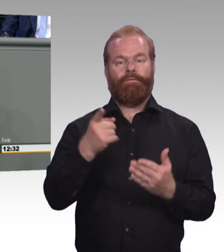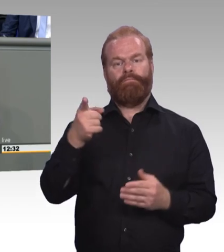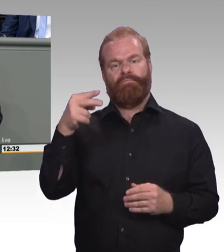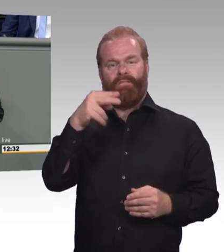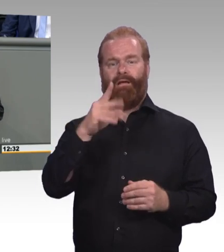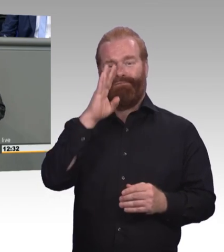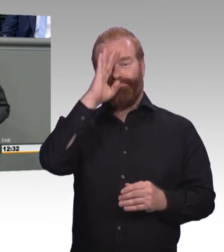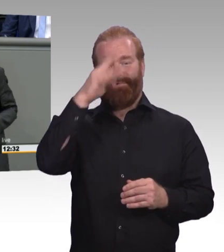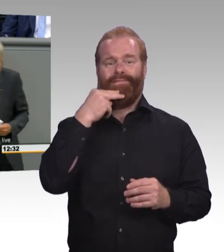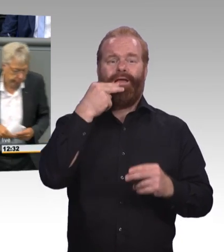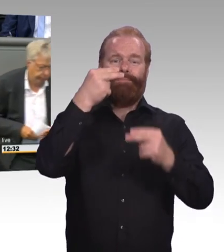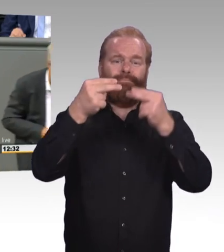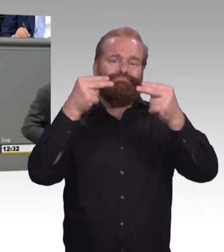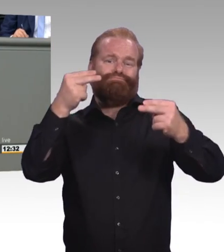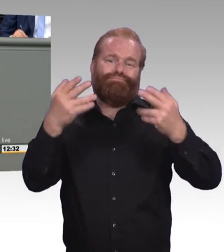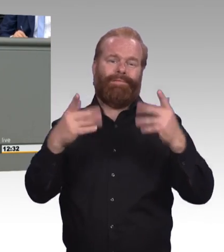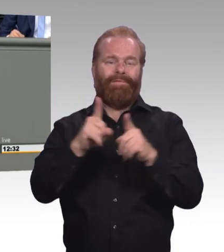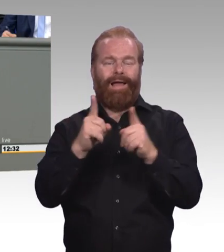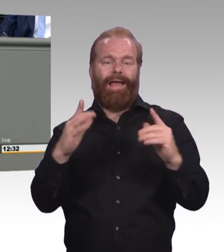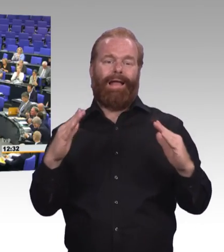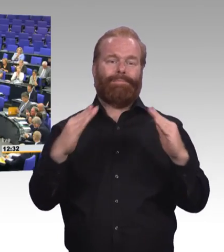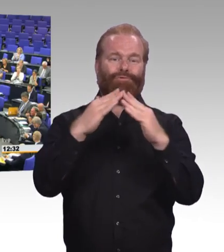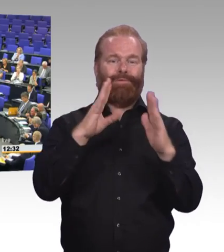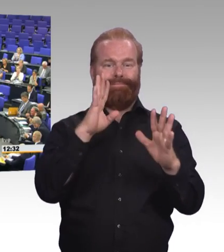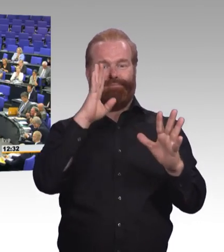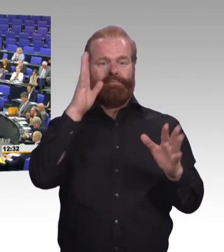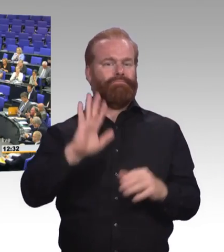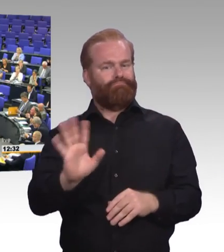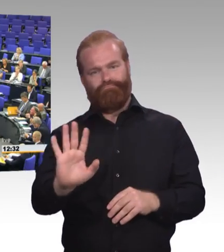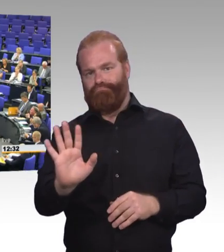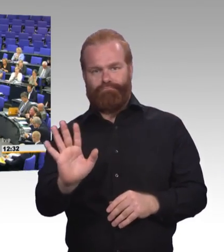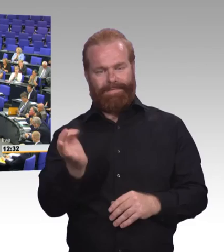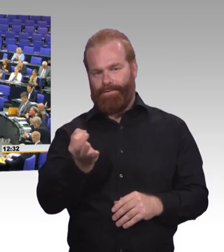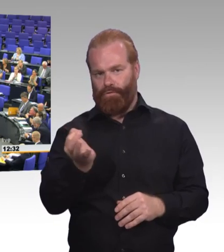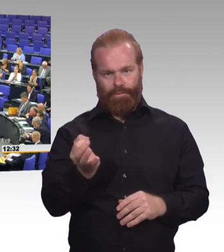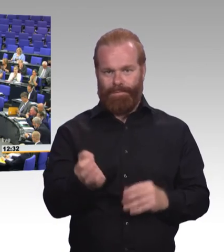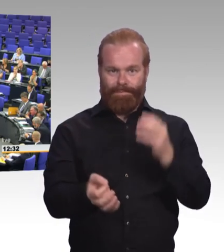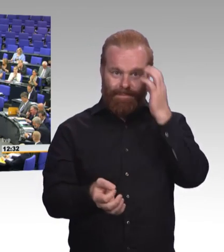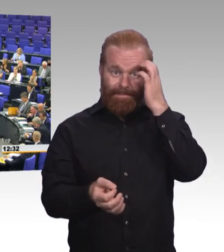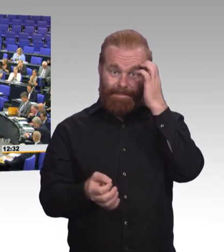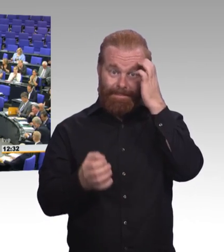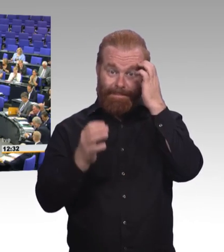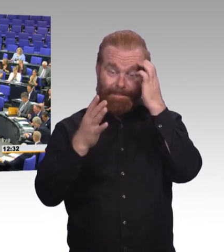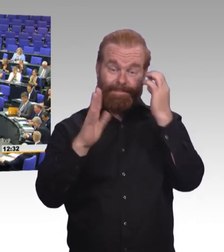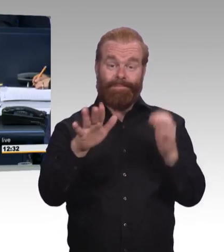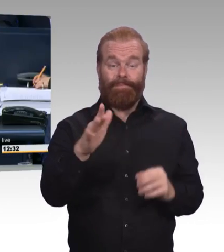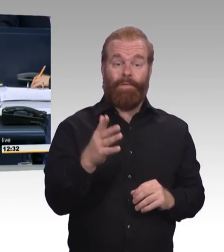Das sollten wir uns erhalten. Dankeschön! (Beifall) (Präsidium) Vielen Dank! Damit schließe ich die Aussprache. Interfraktionell wird Überweisung der Vorlagen